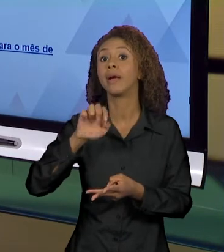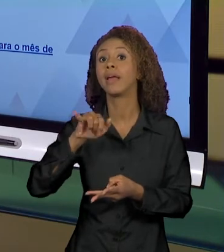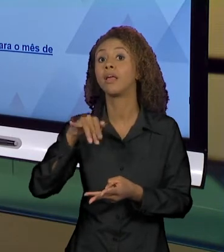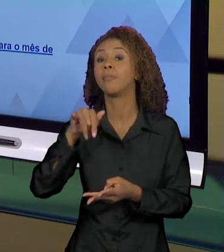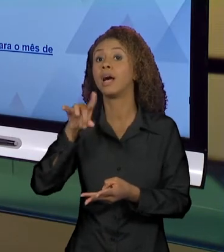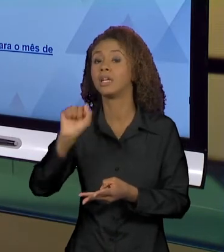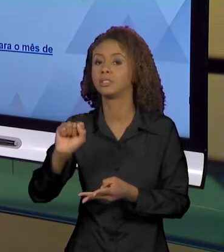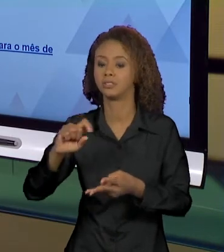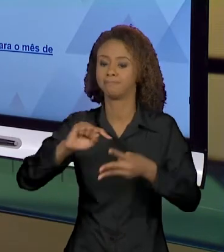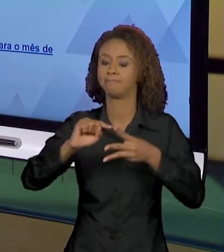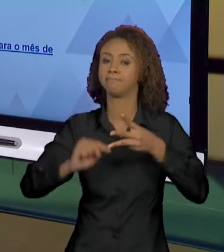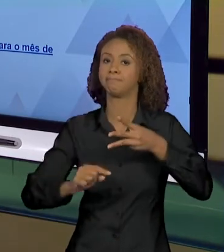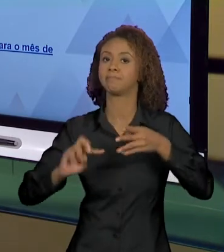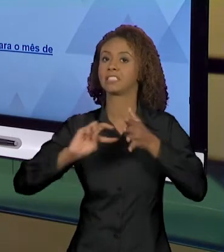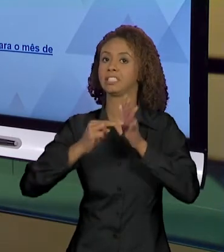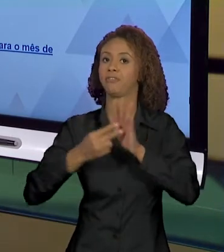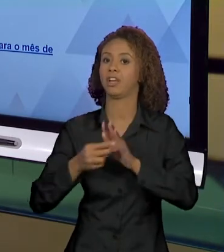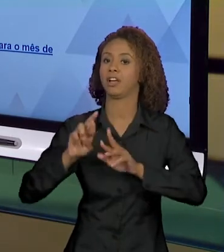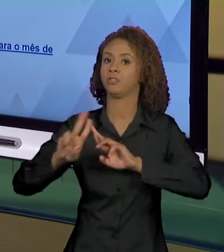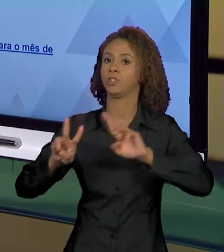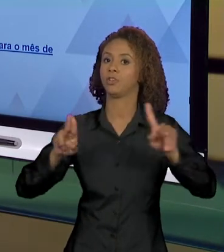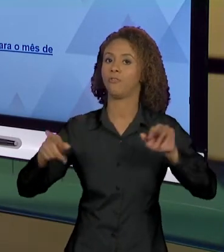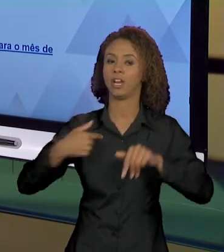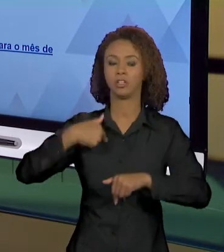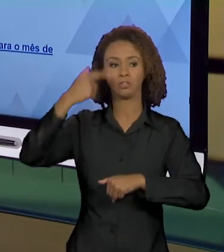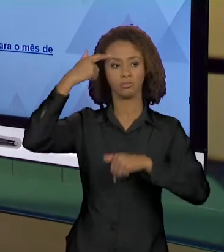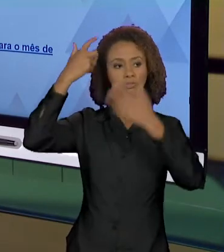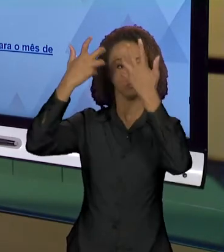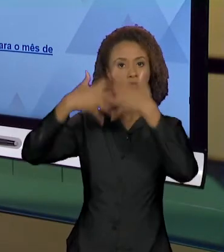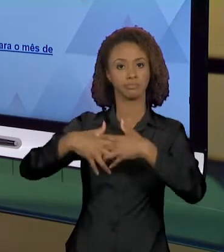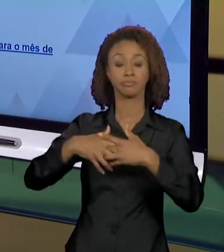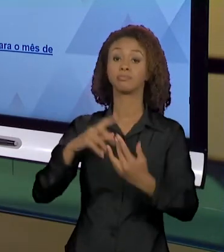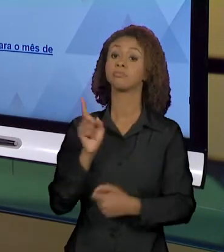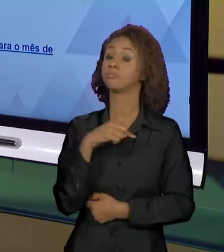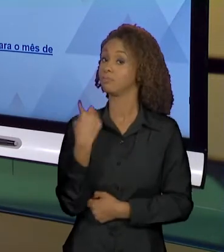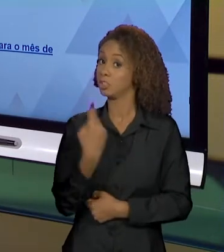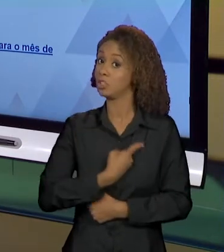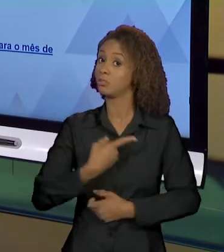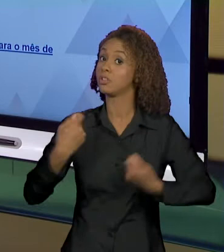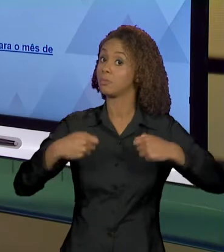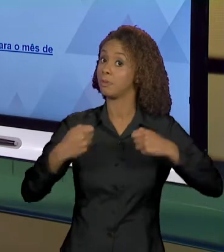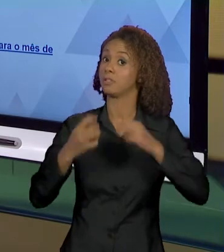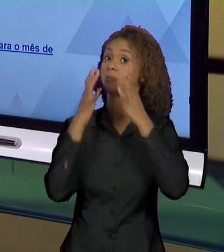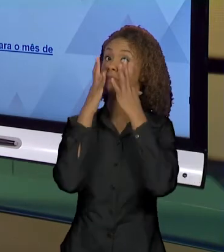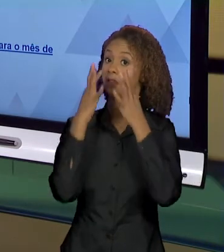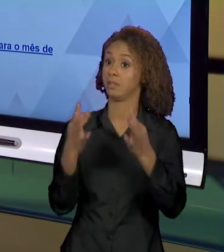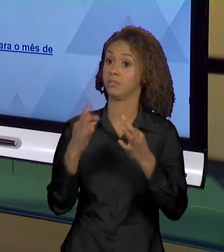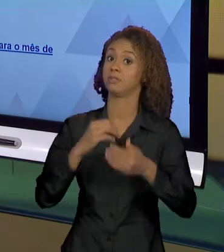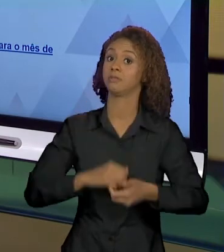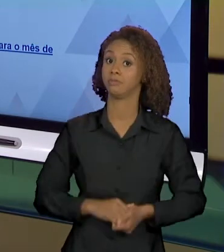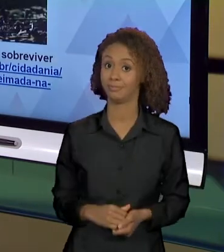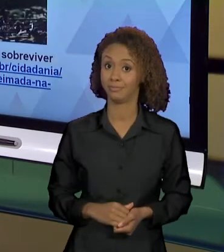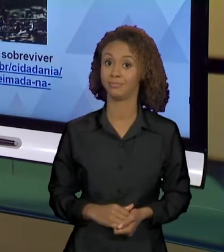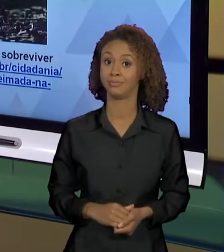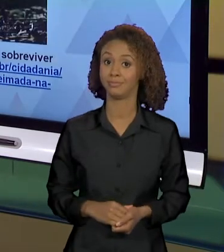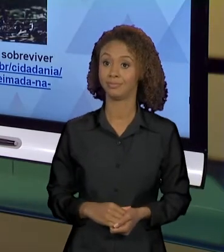DIFERENTES SÃO COLOCADOS EM DISCURSO E NÓS PRECISAMOS ESTAR ATENTO A ISSO.